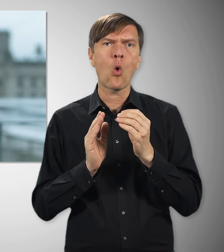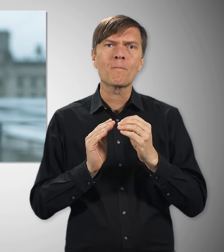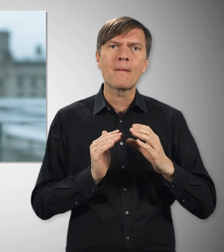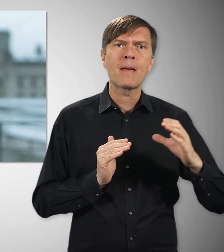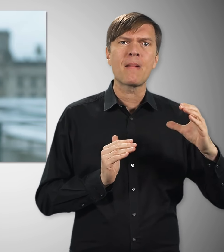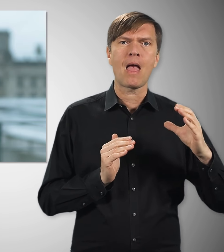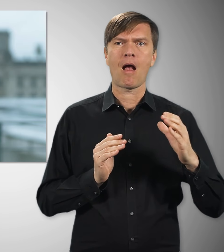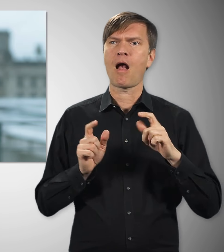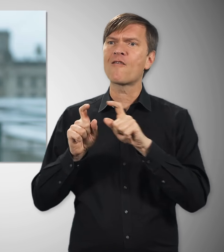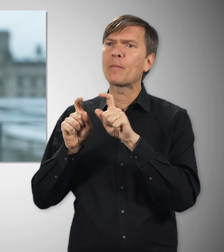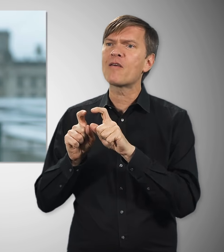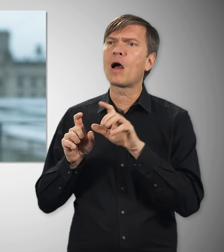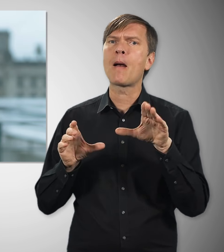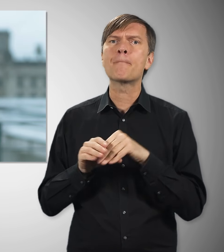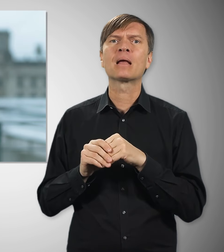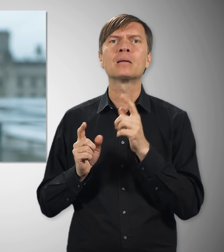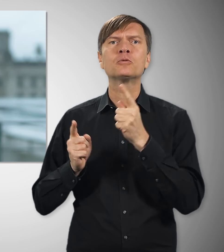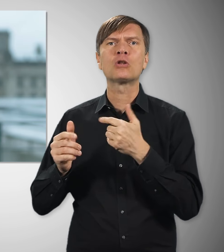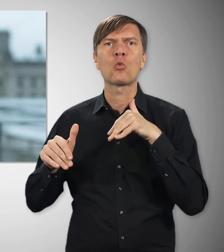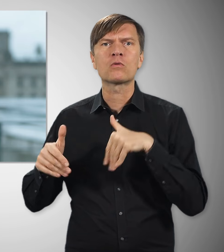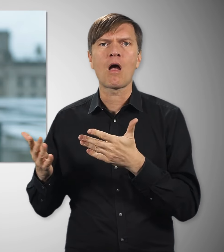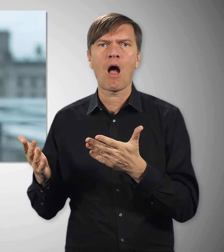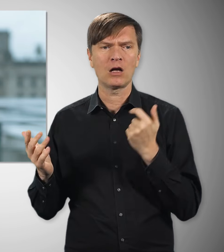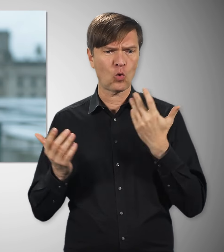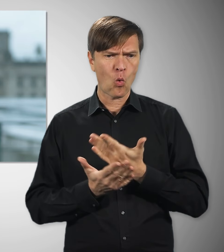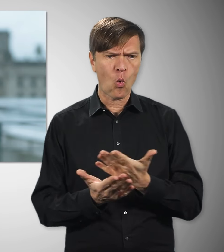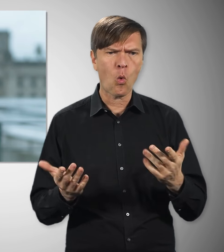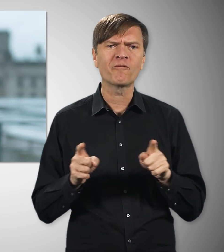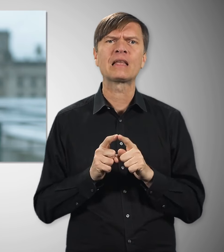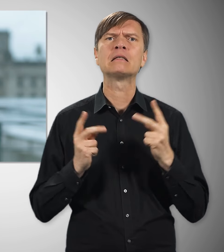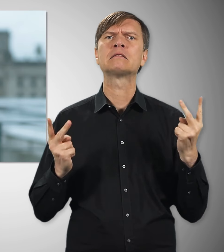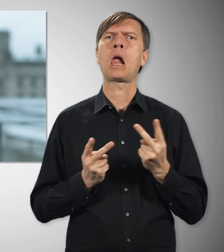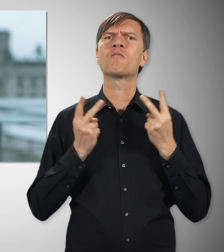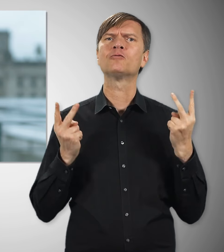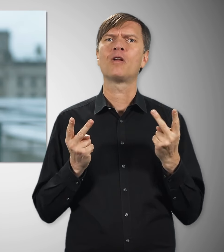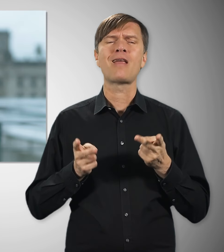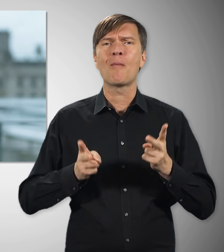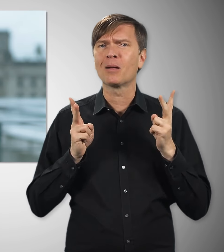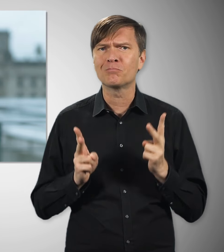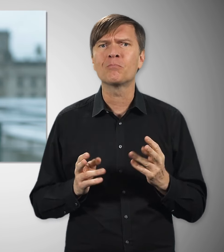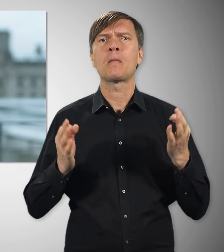vieles davon scheint uns selbstverständlich. Aber das alles würde es gar nicht geben ohne Gewerkschaften.